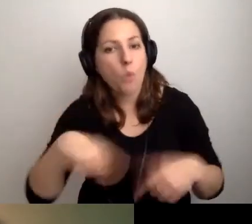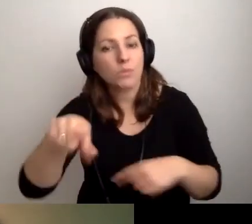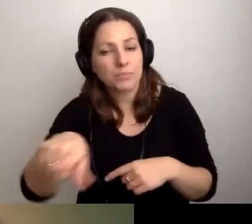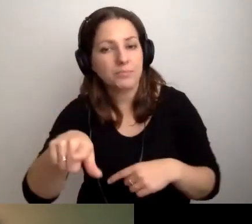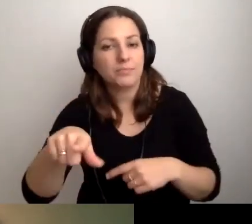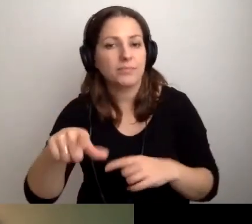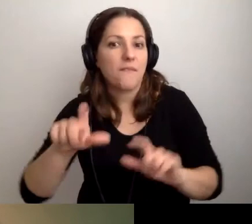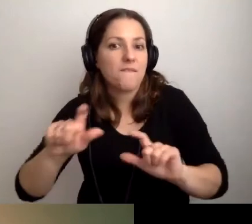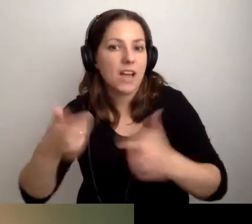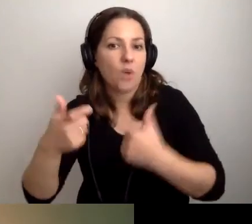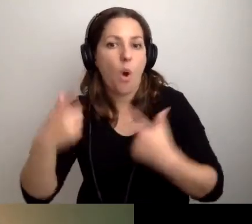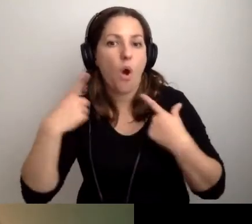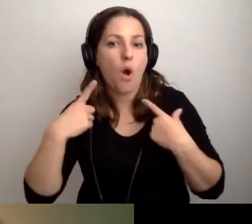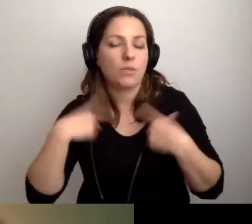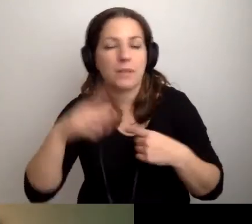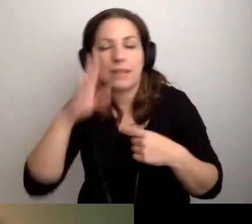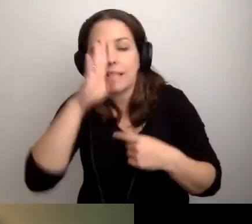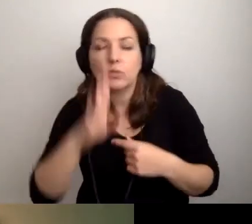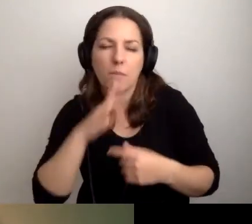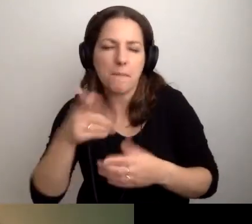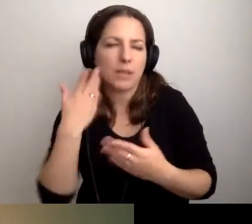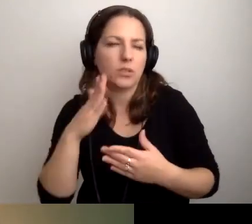Czy bardziej niedosłyszącą.